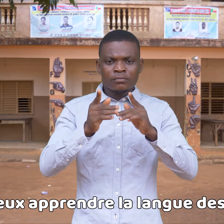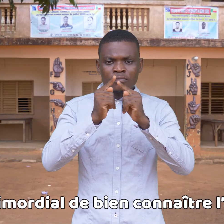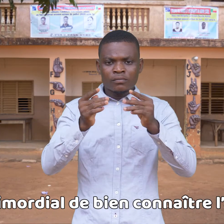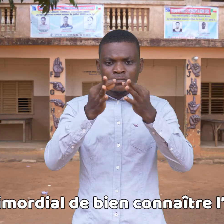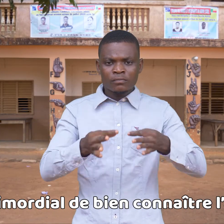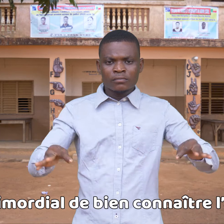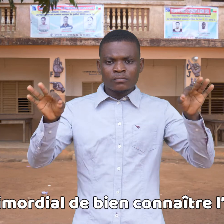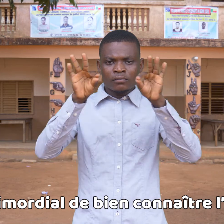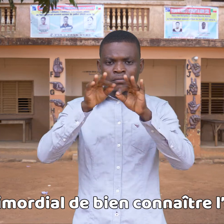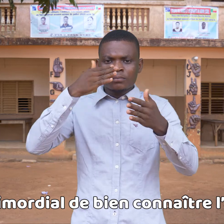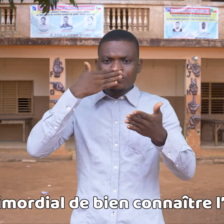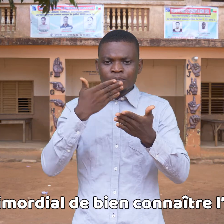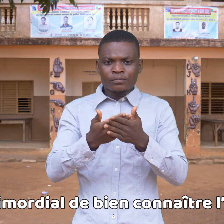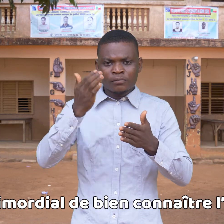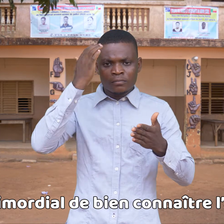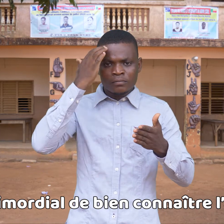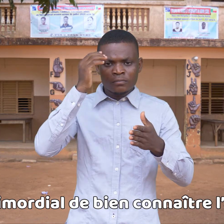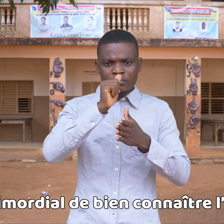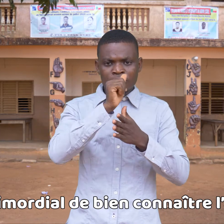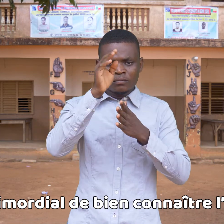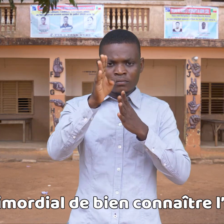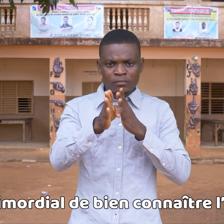es muy importante conocer el alfabeto